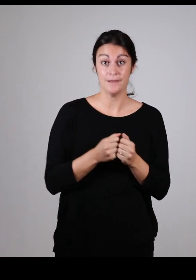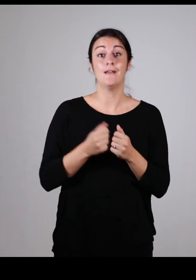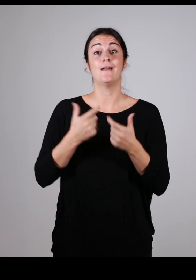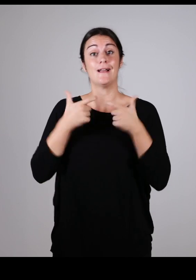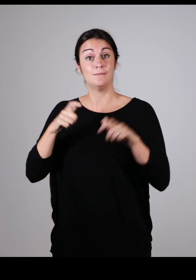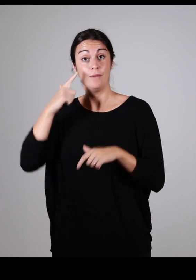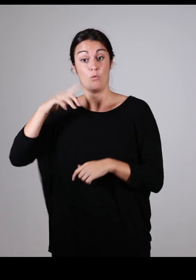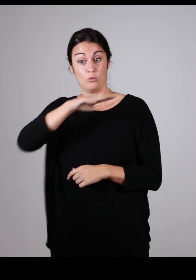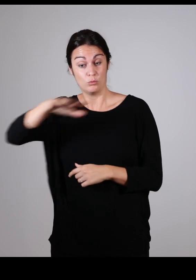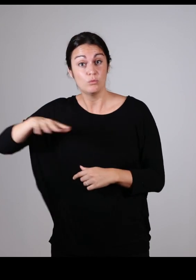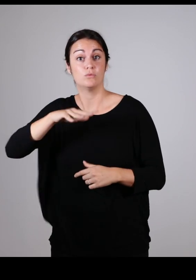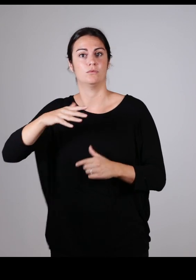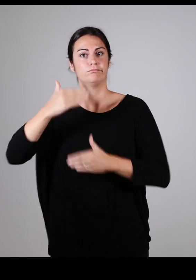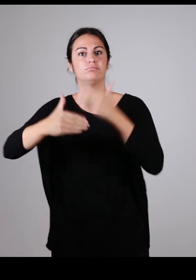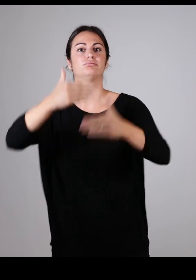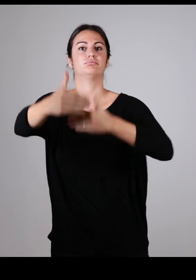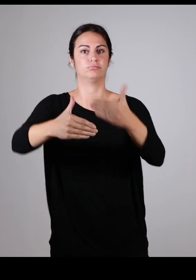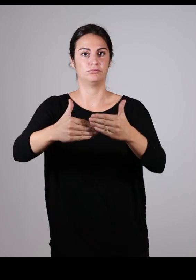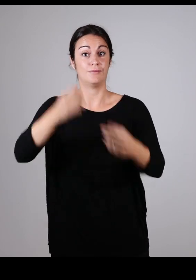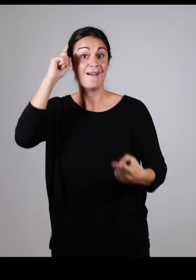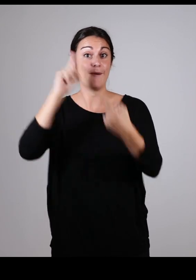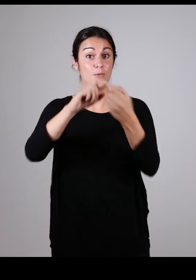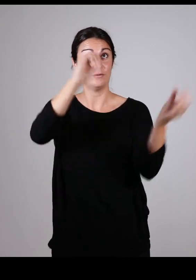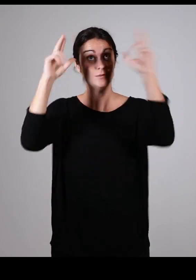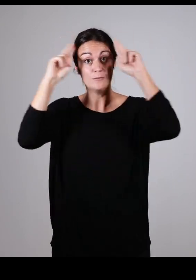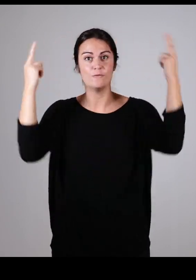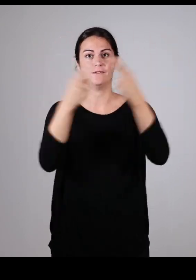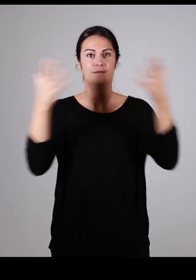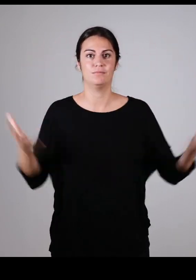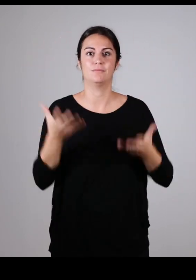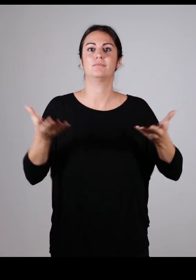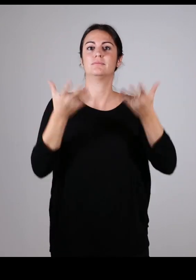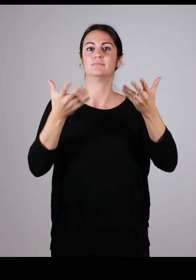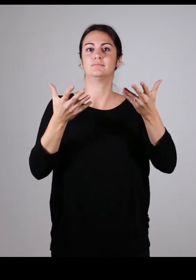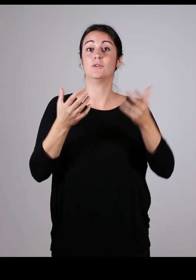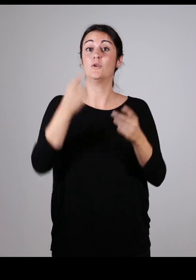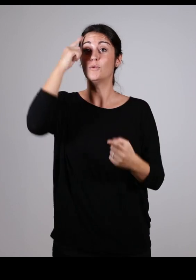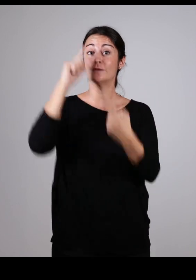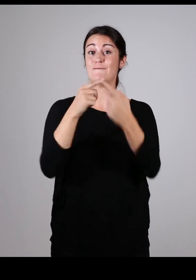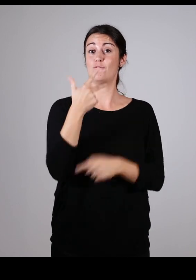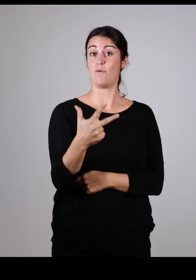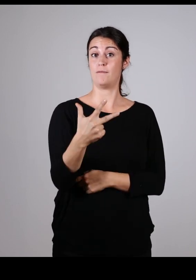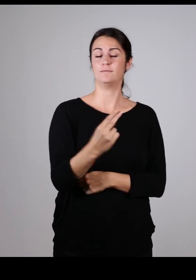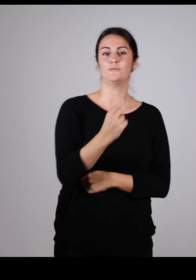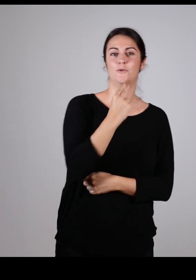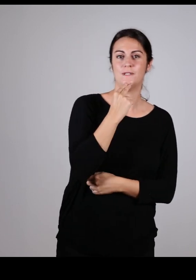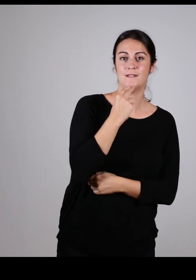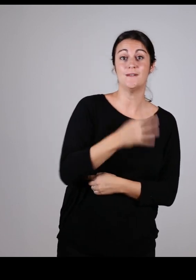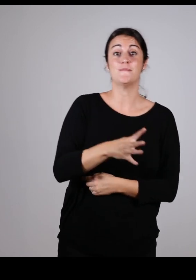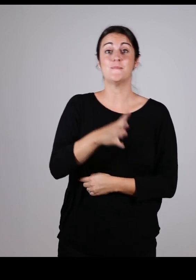en prônant les valeurs de la conception universelle : faire utile, pratique, et utilisable par tous !